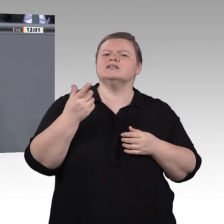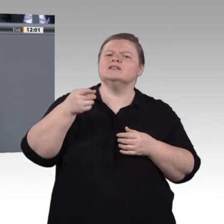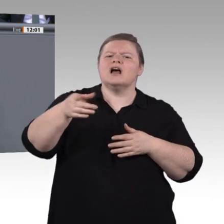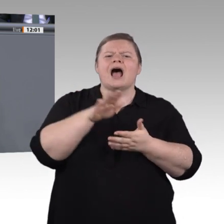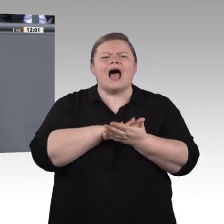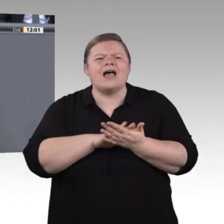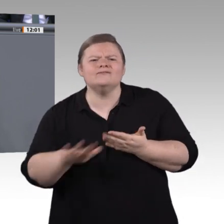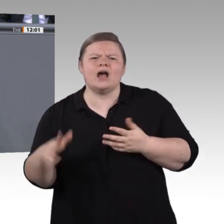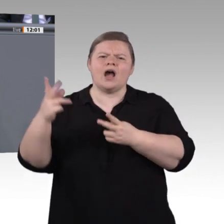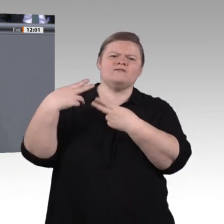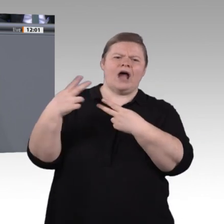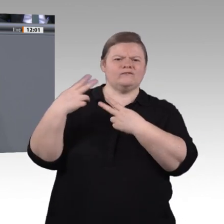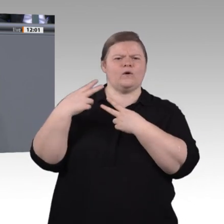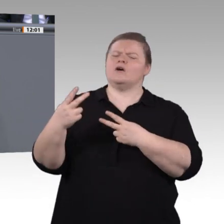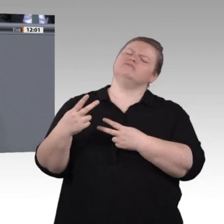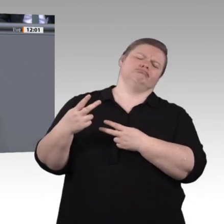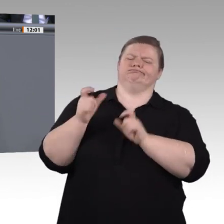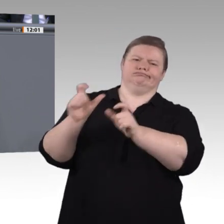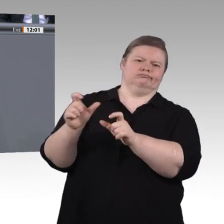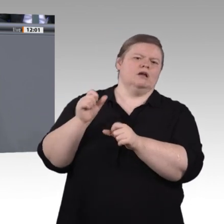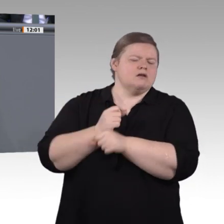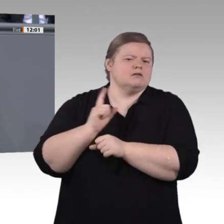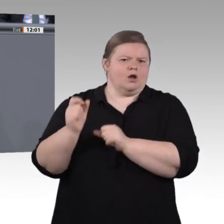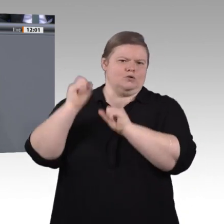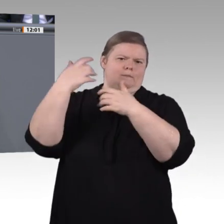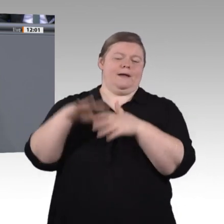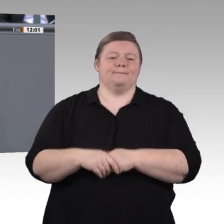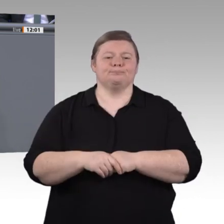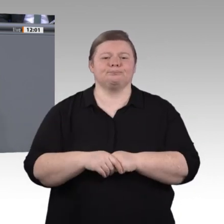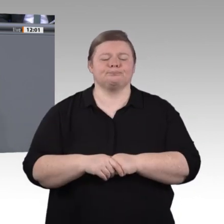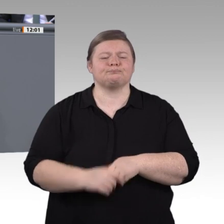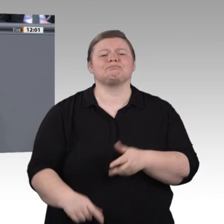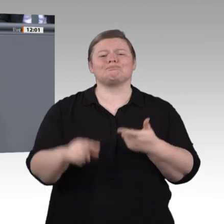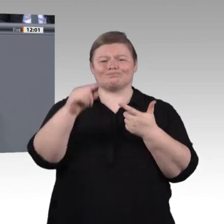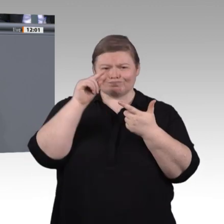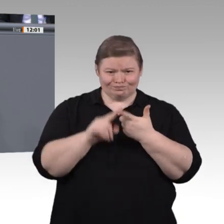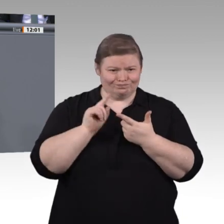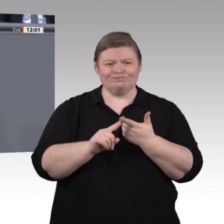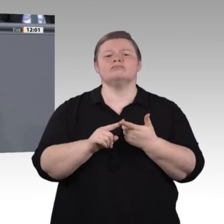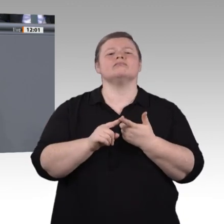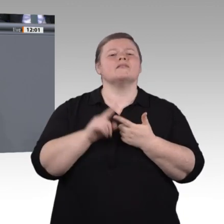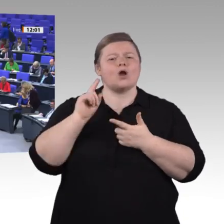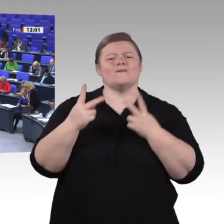macht, wie sie die Gesellschaft verändert. Der Mensch muss die Regie über die Technik haben – nicht umgekehrt.